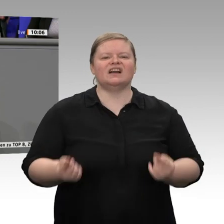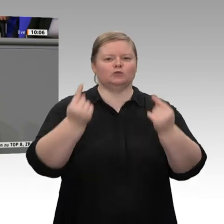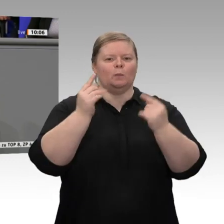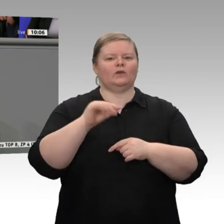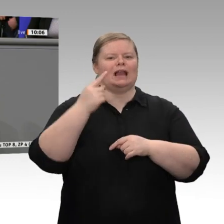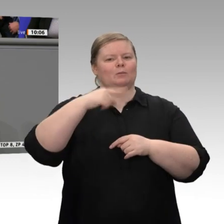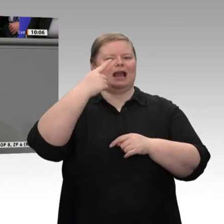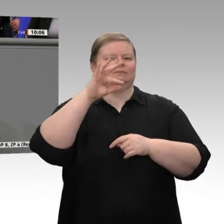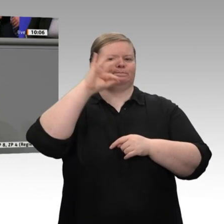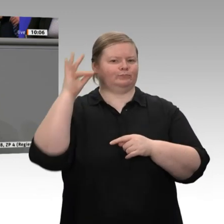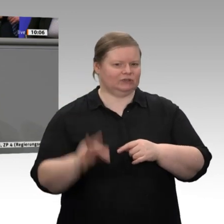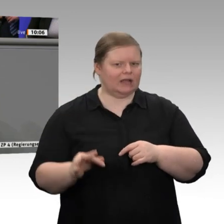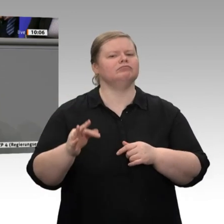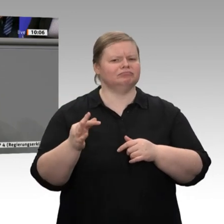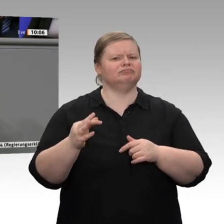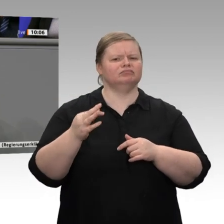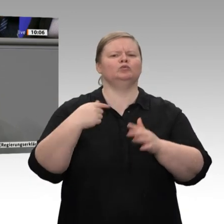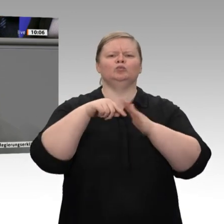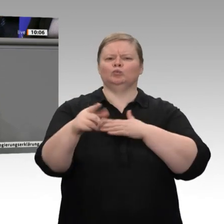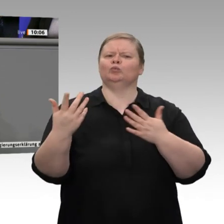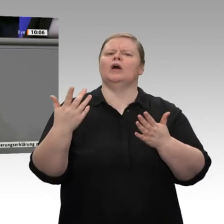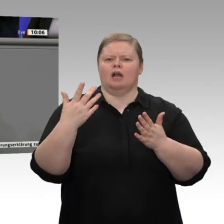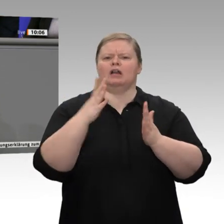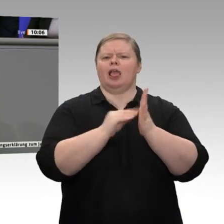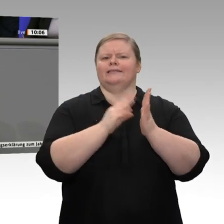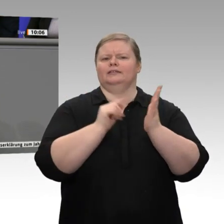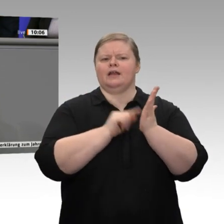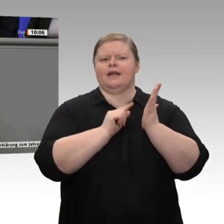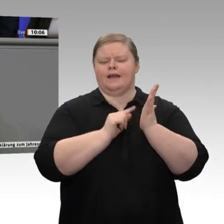größeren Teil des Anstiegs des Wirtschaftswachstums von 0,6